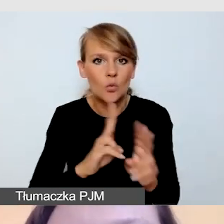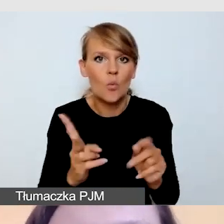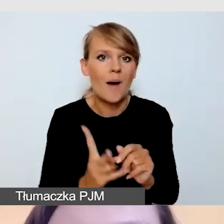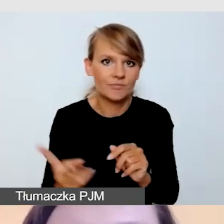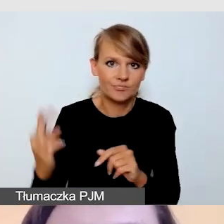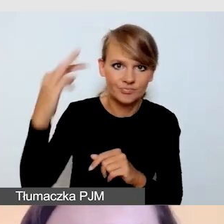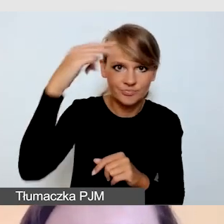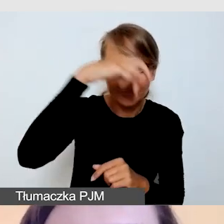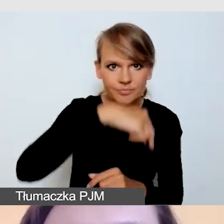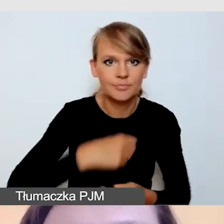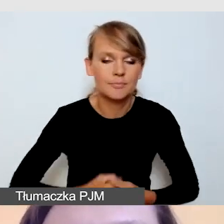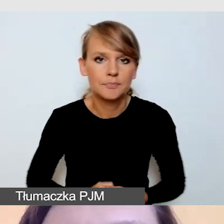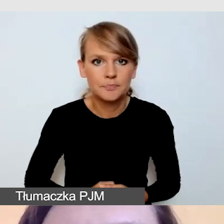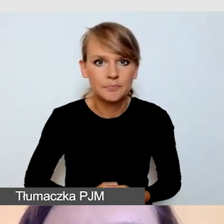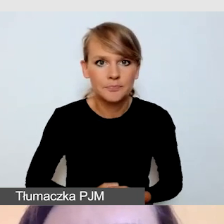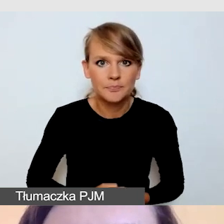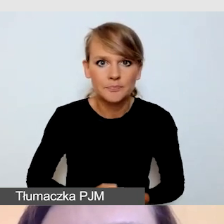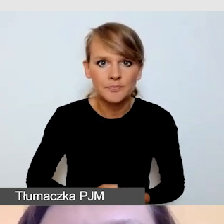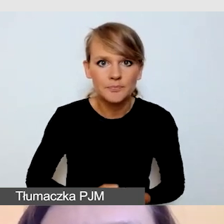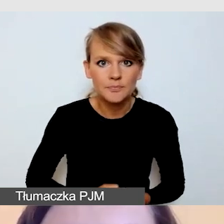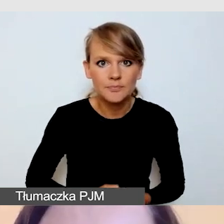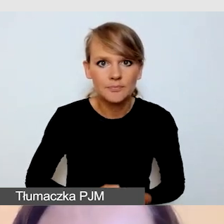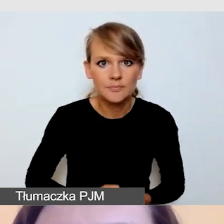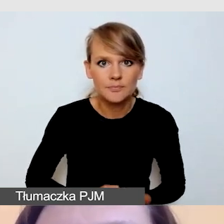Oczywiście dbamy o to,